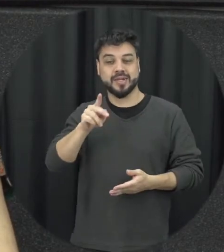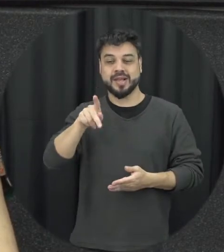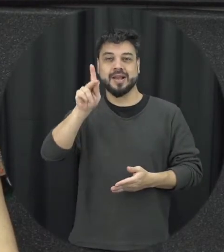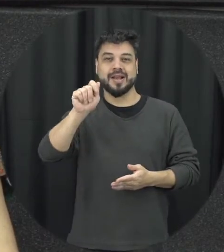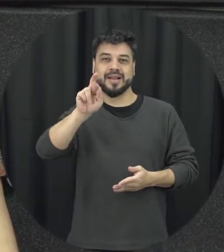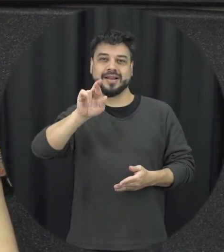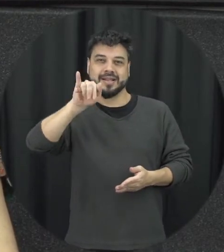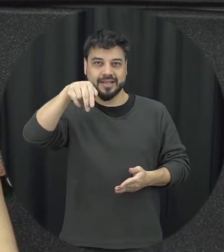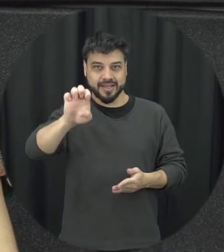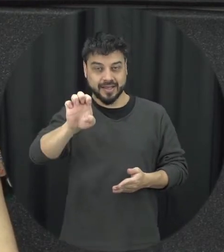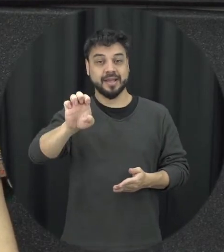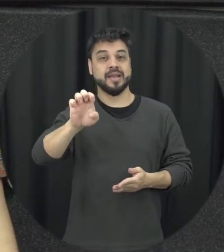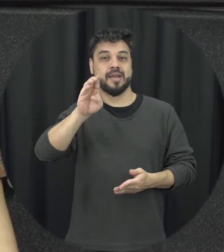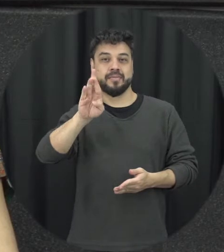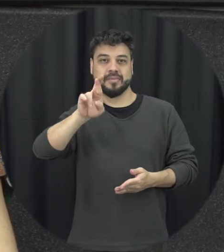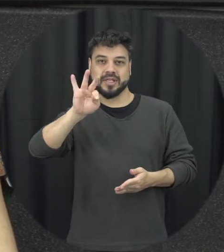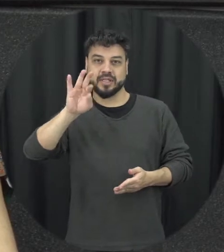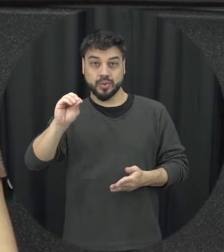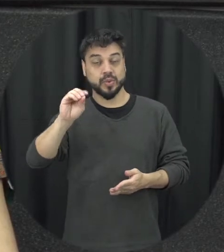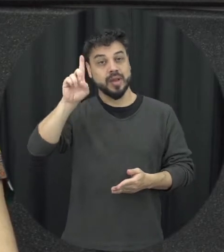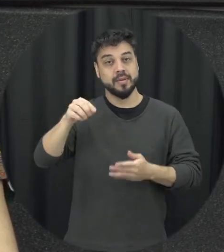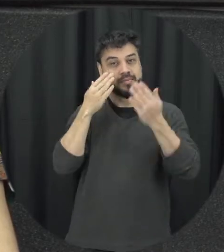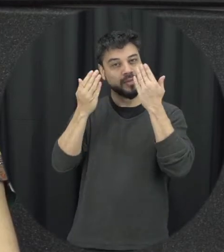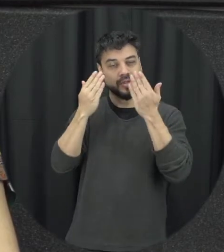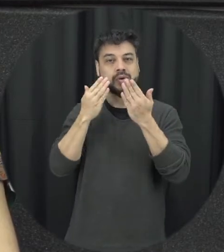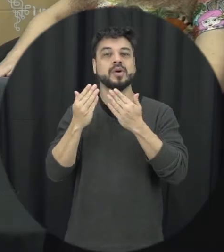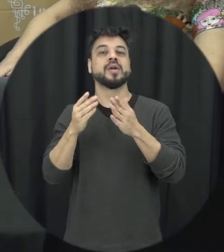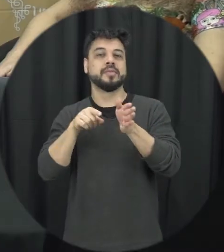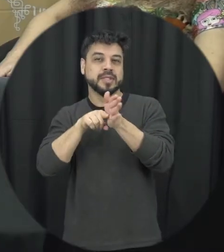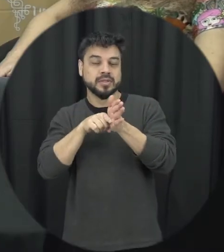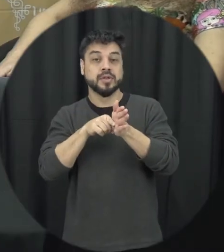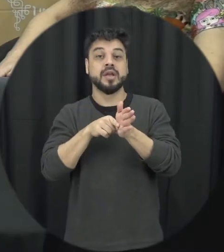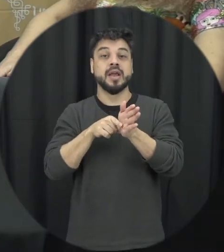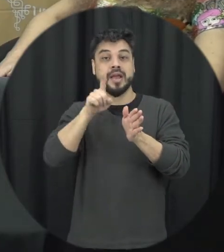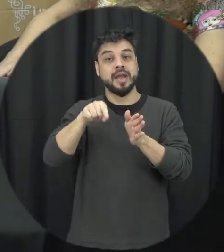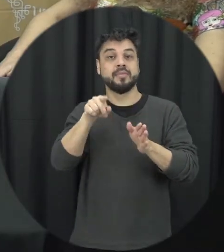curso saúde coletiva da Unila sou psicóloga também pesquisadora da área de prevenção e